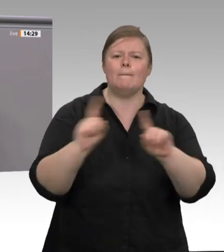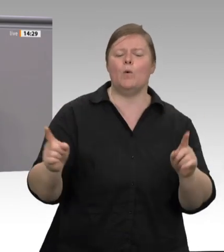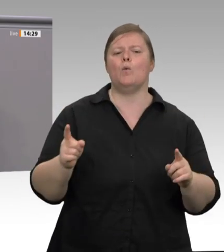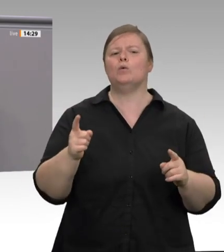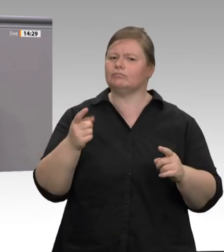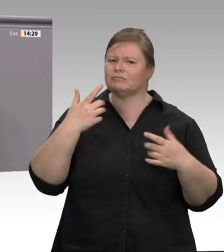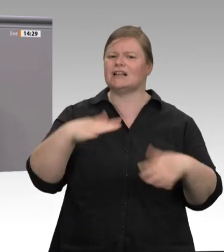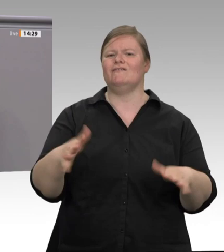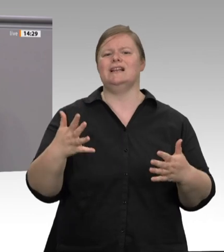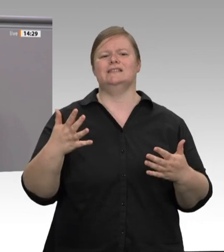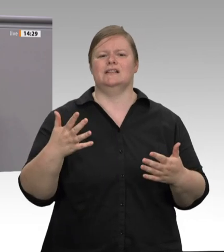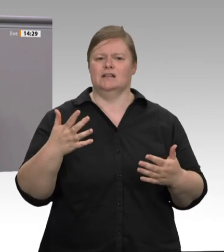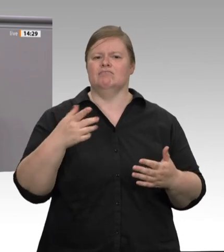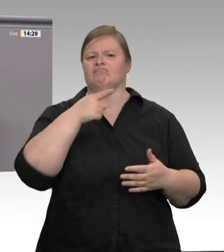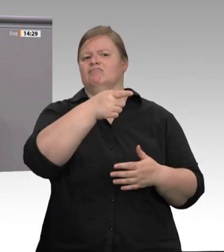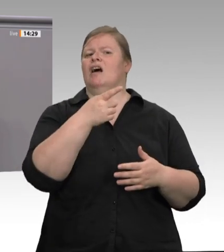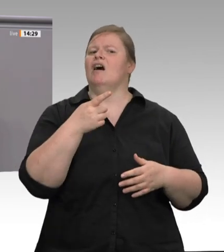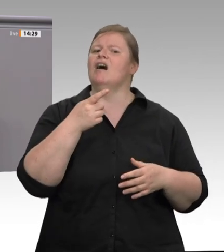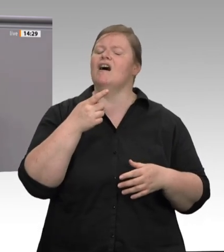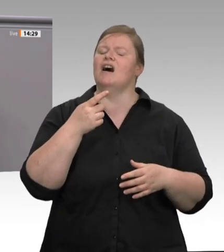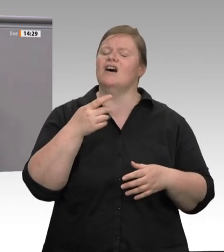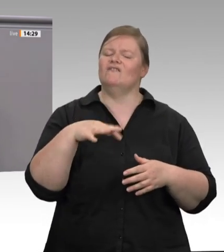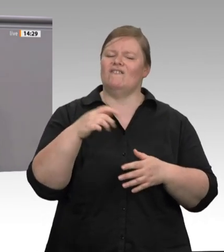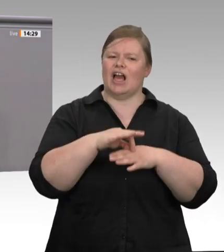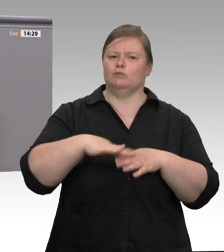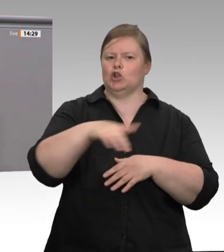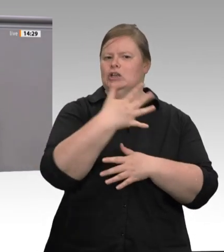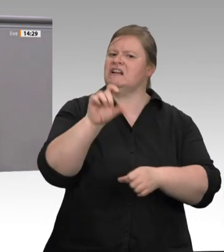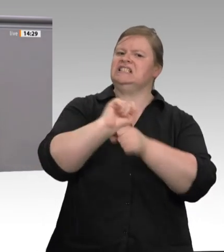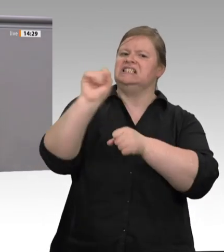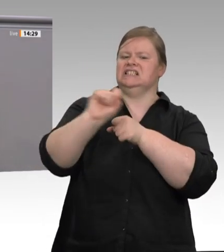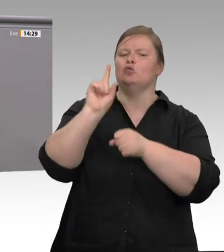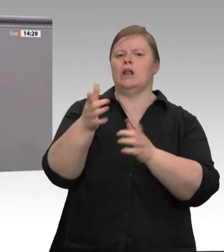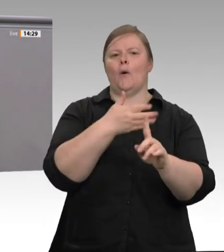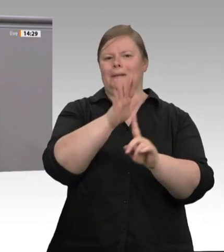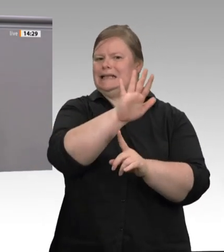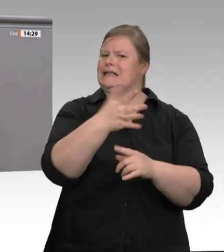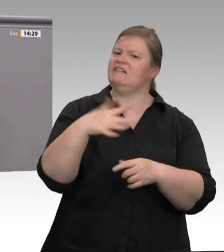Für eine Regierungspartei ist das einfach nur peinlich. Auch damit muss endlich Schluss sein.